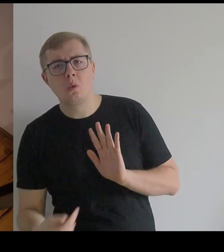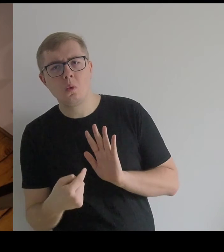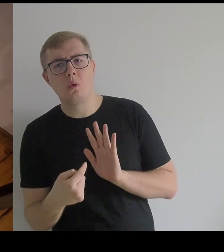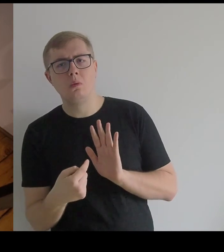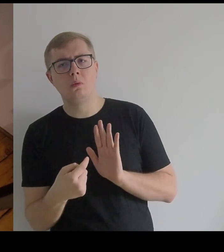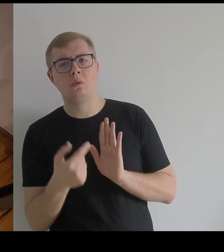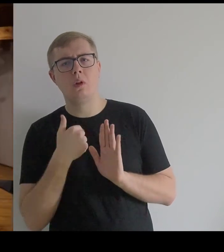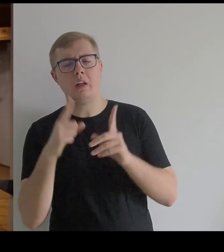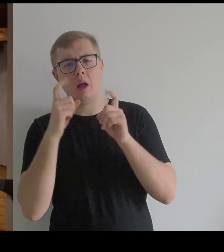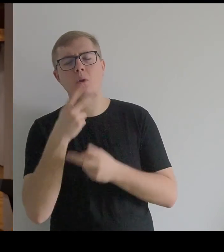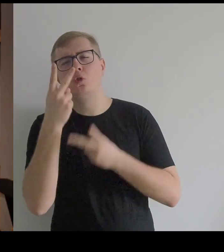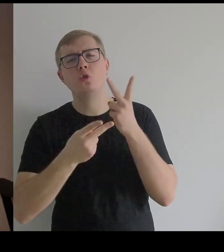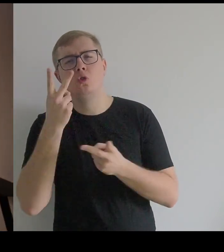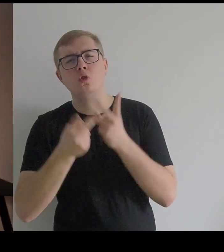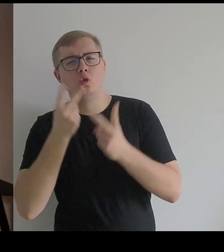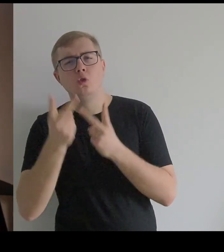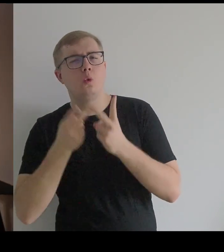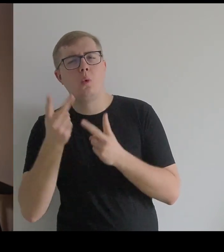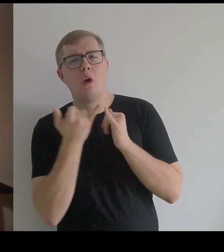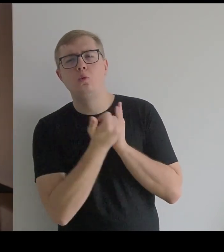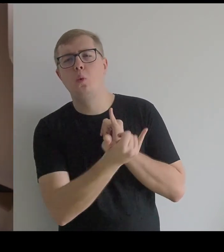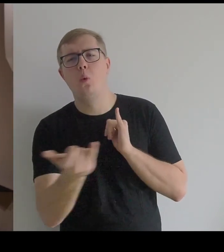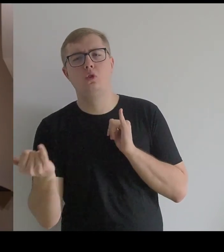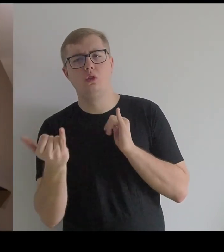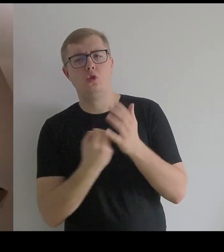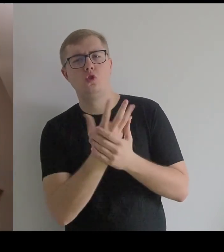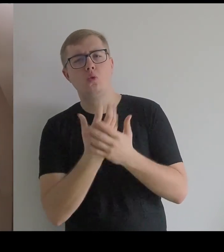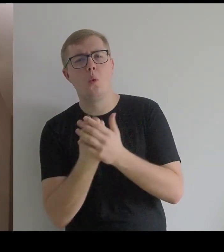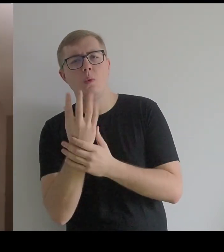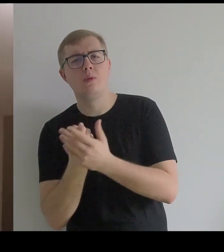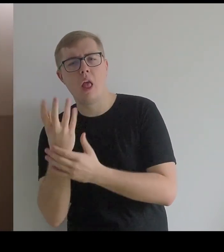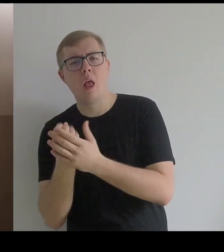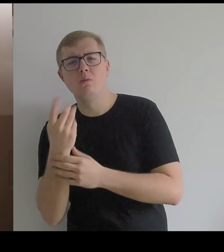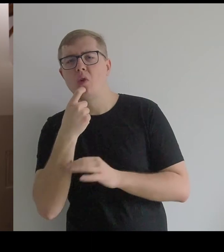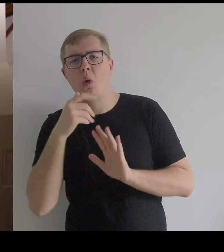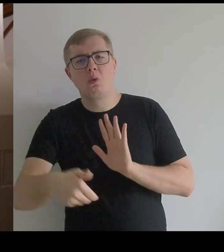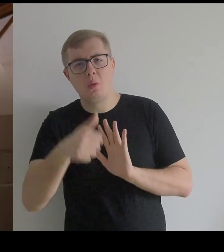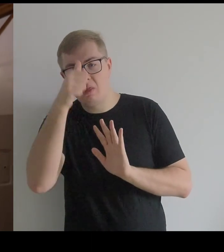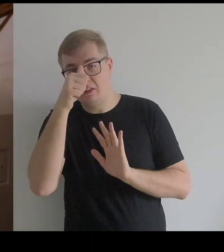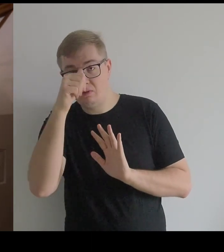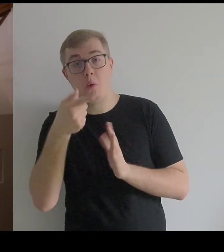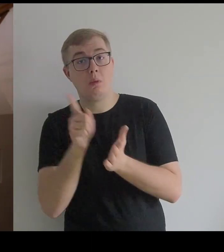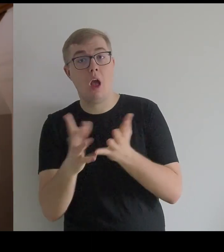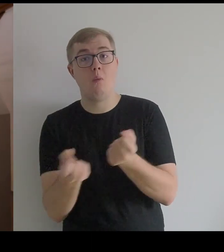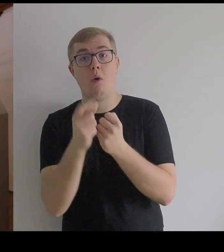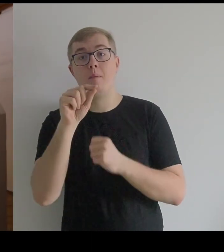i jak zaczęłam szukać źródeł, to co jest pod spodem nazywa się paniery.